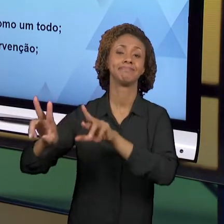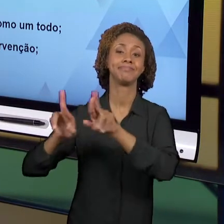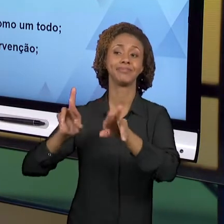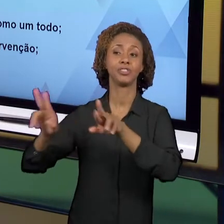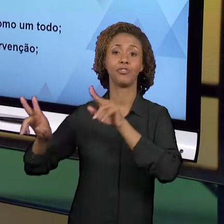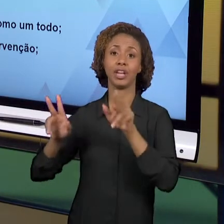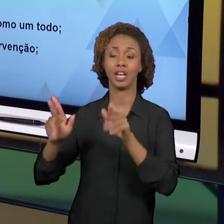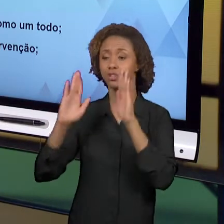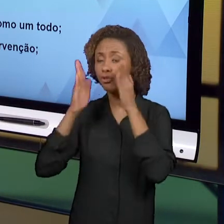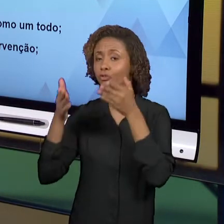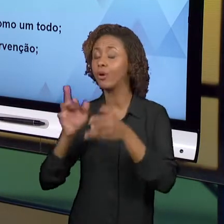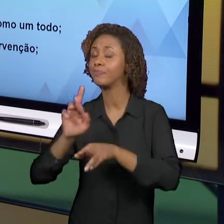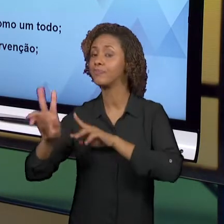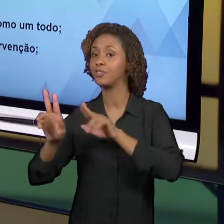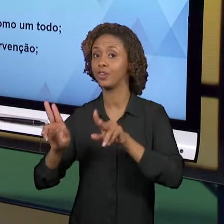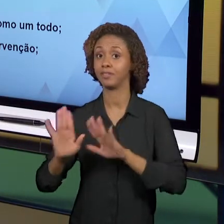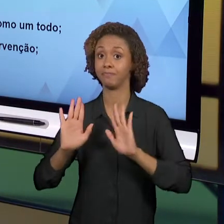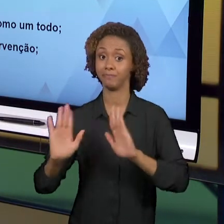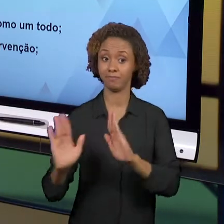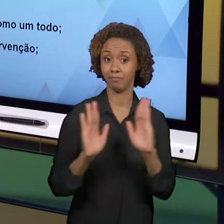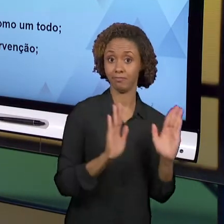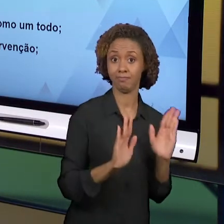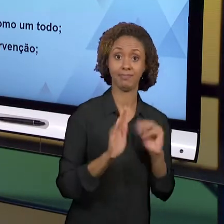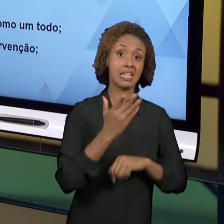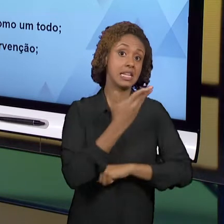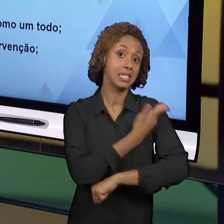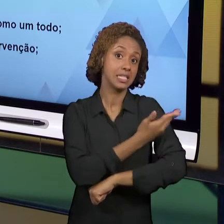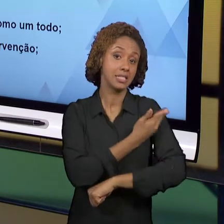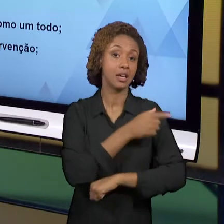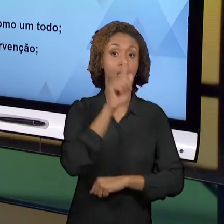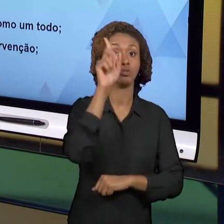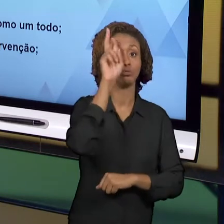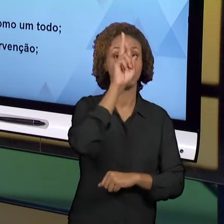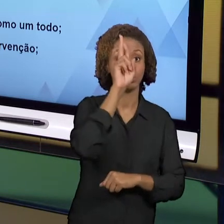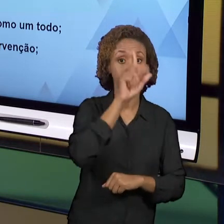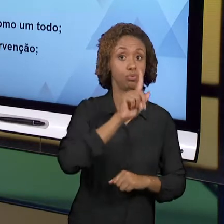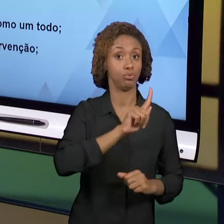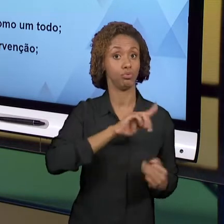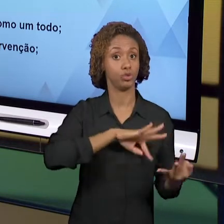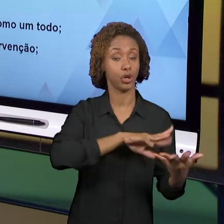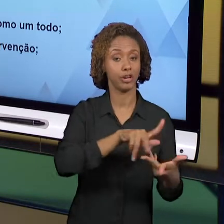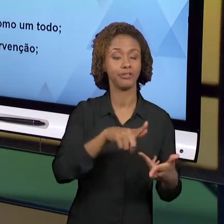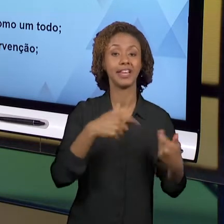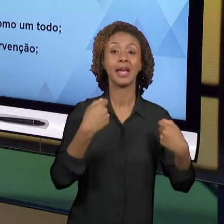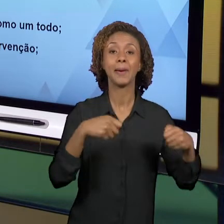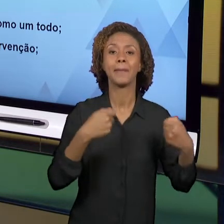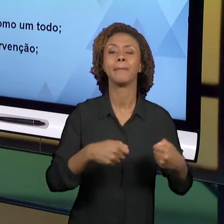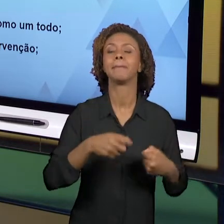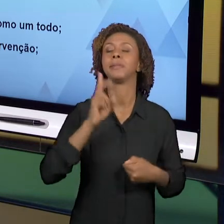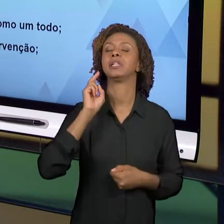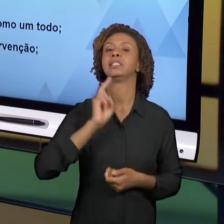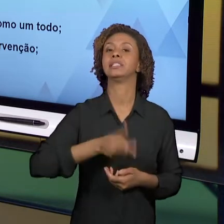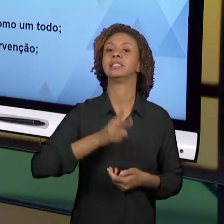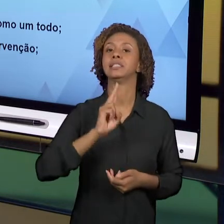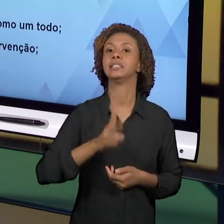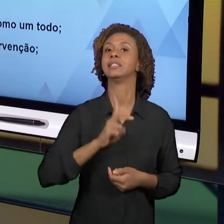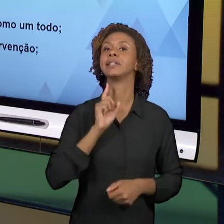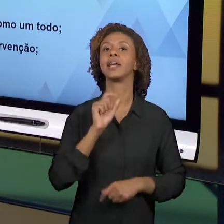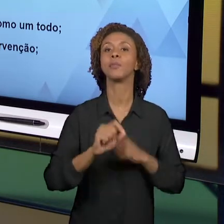CASO DA GEOGRAFIA E DA HISTÓRIA, NÓS PRECISAMOS REVISITAR ALGUMAS NOÇÕES E ALGUNS CONCEITOS QUE